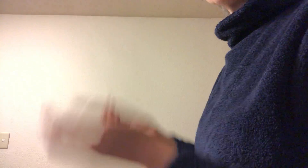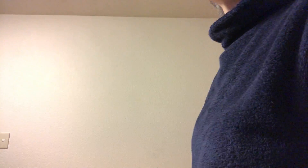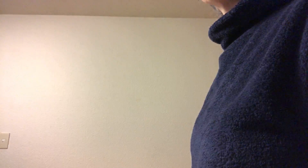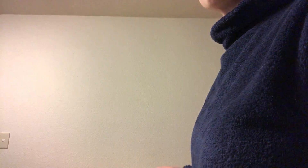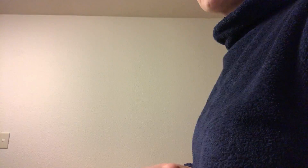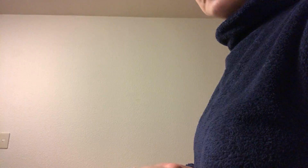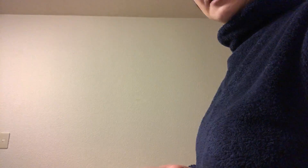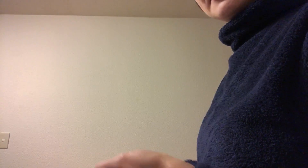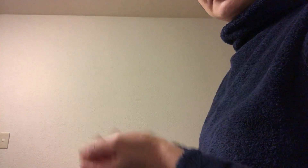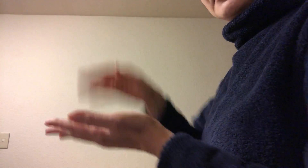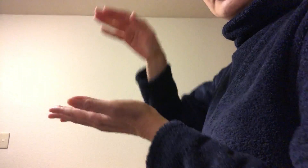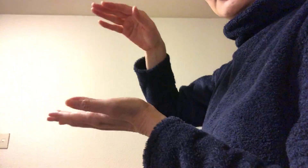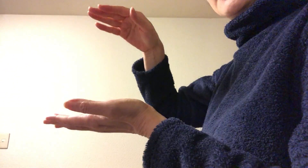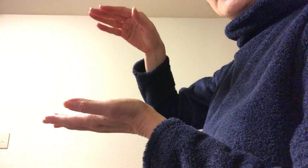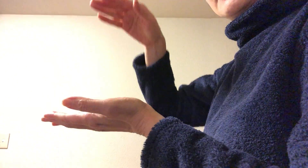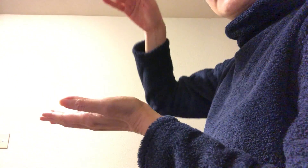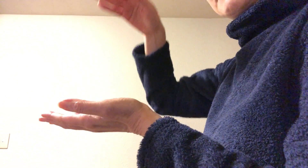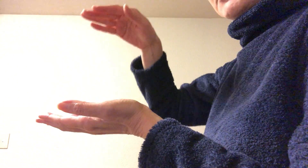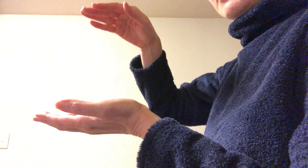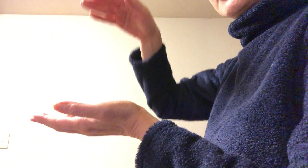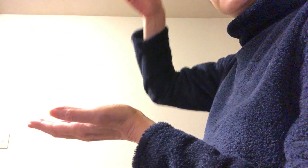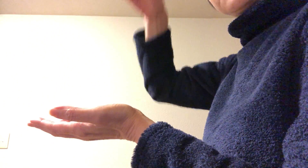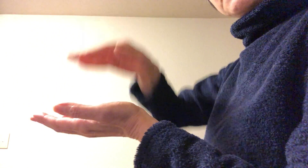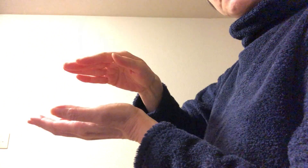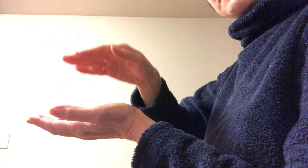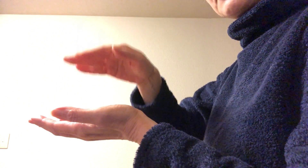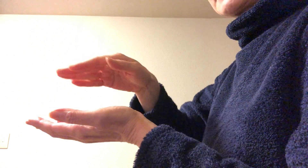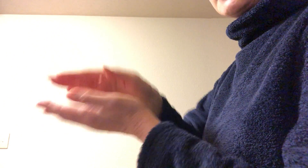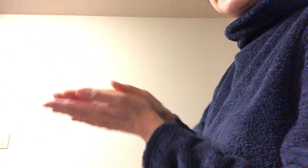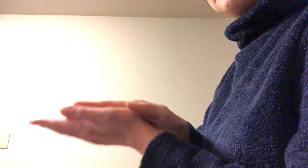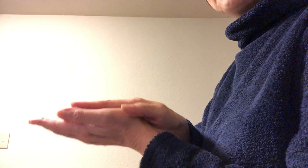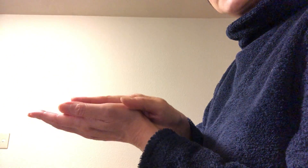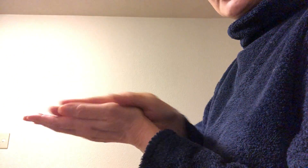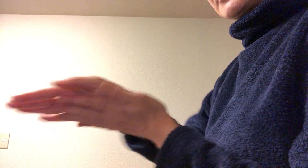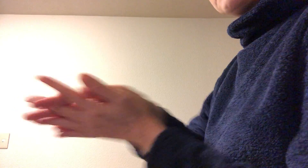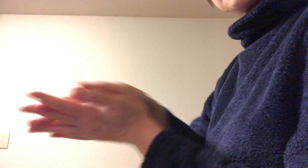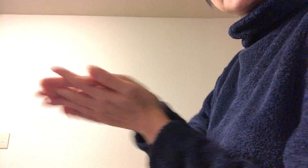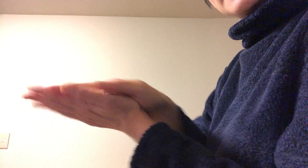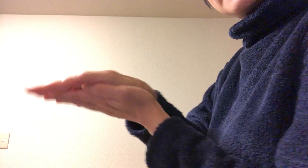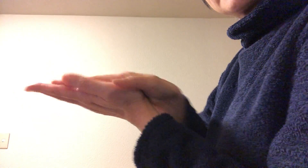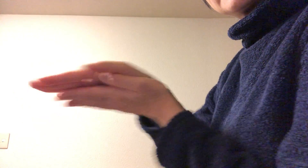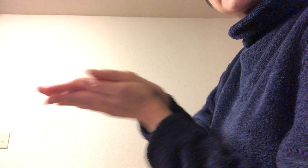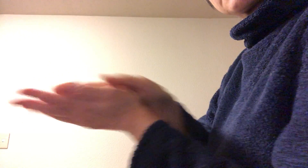ということでまずはシュッと取ったら 手のひらコスコス